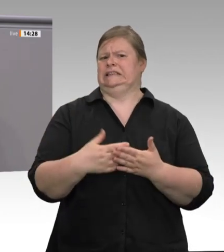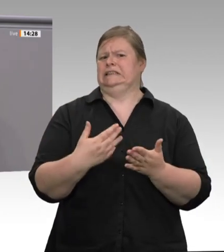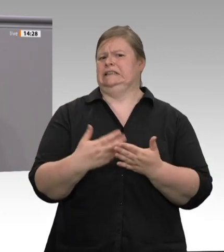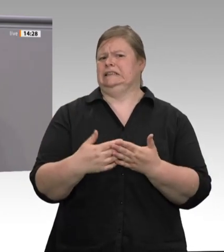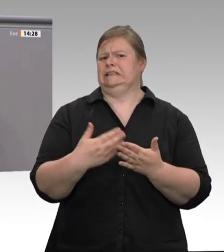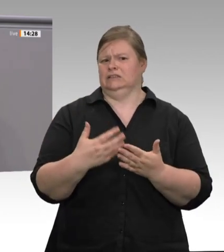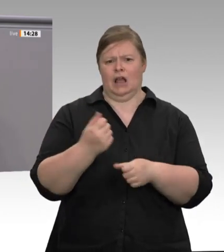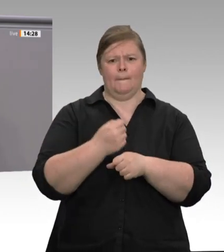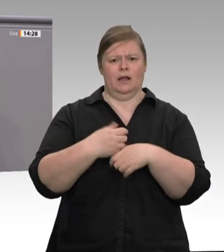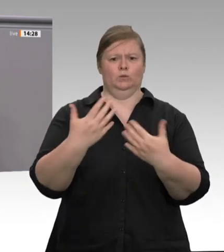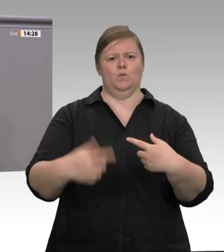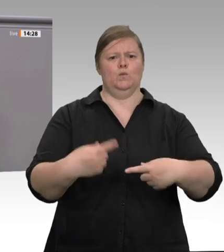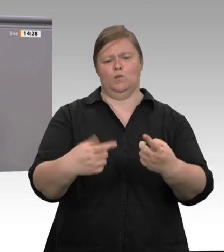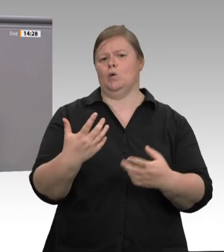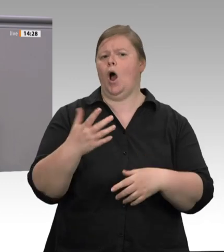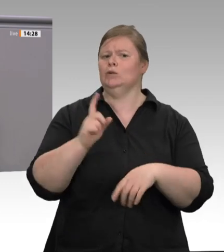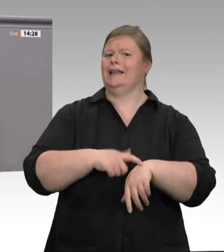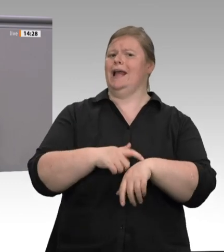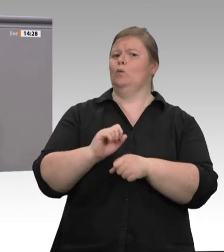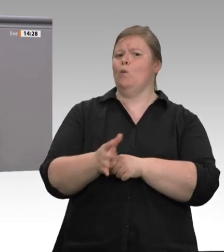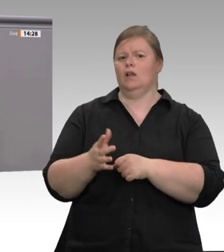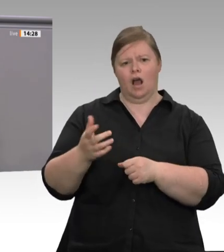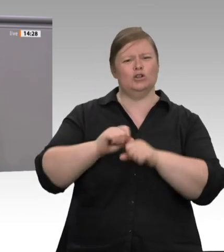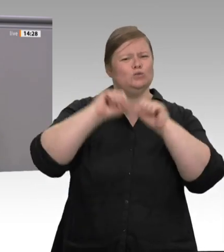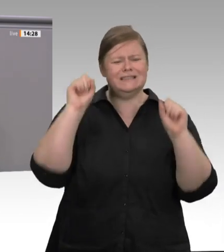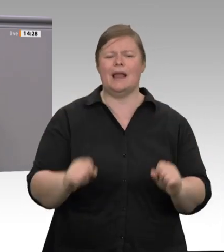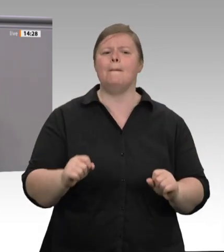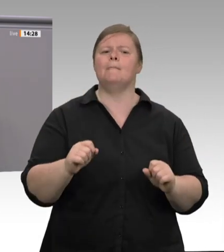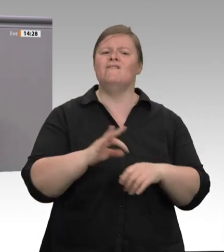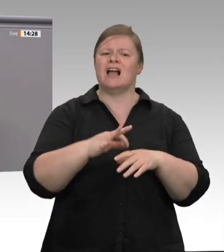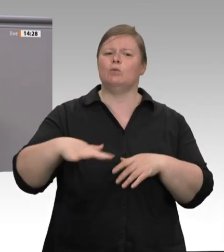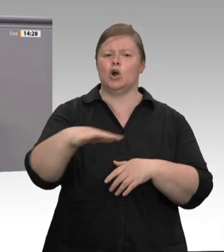passiert ist wenig. Jetzt beklagen Sie sich, Herr Minister Laumann, zum